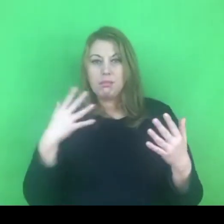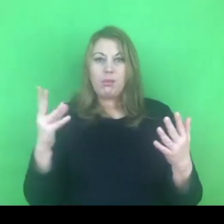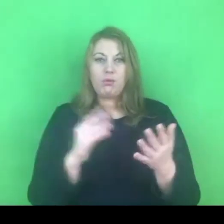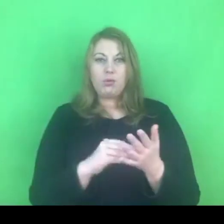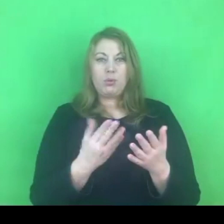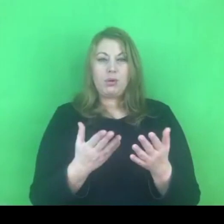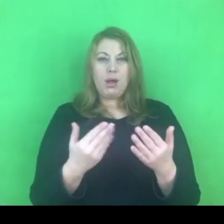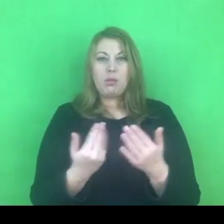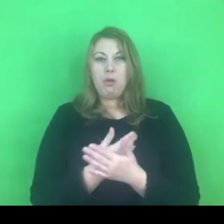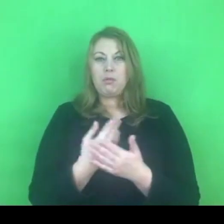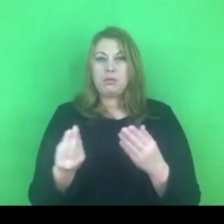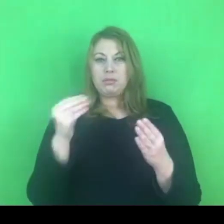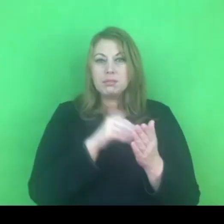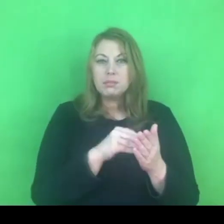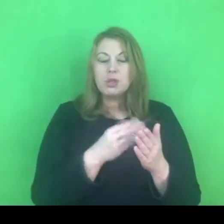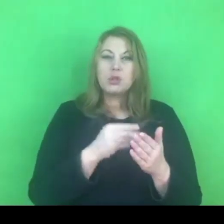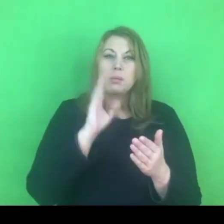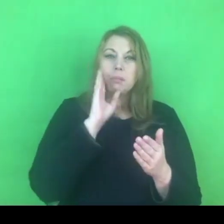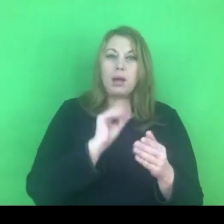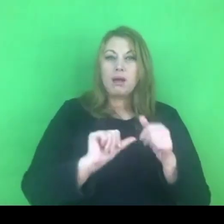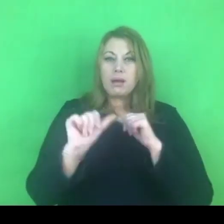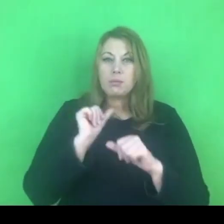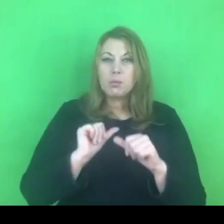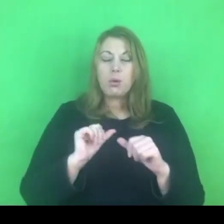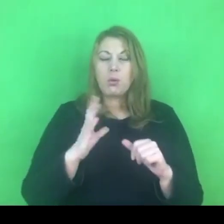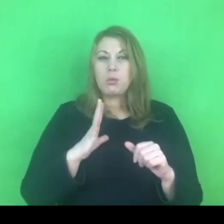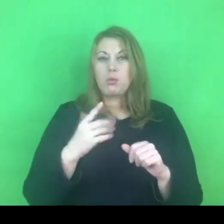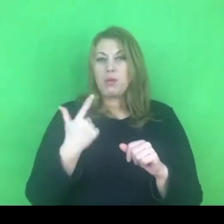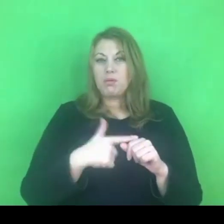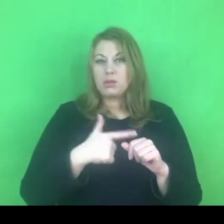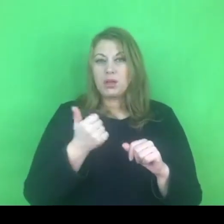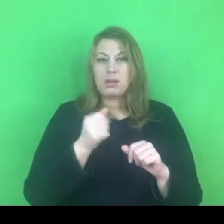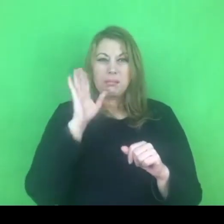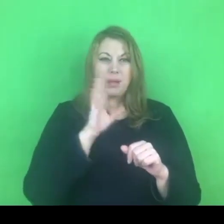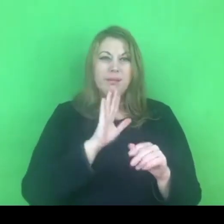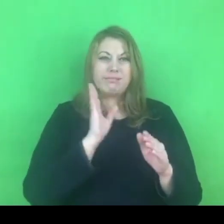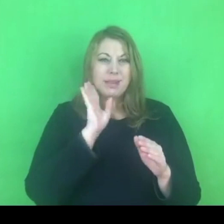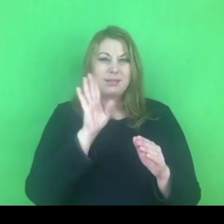czy lepszym rozwiązaniem będzie skumulowanie tych działań w skali roku.